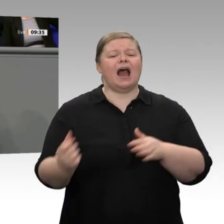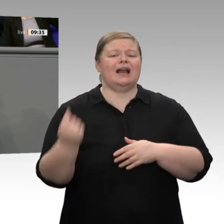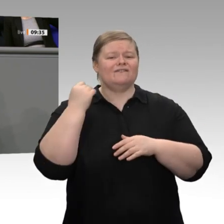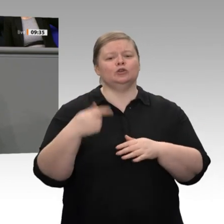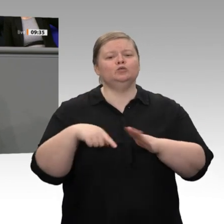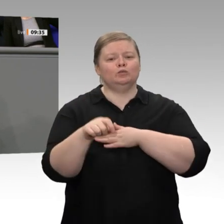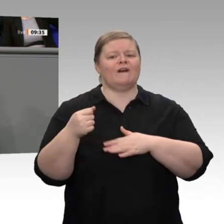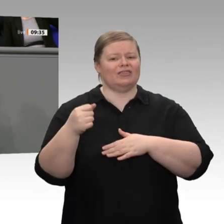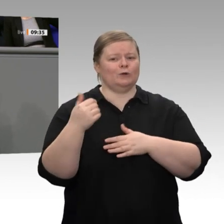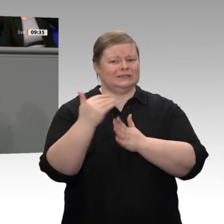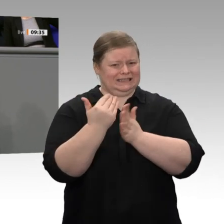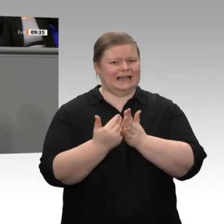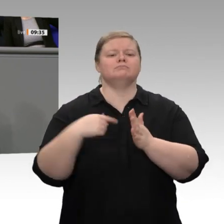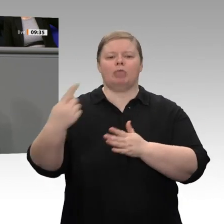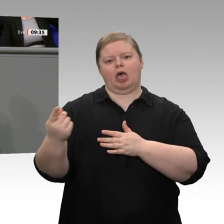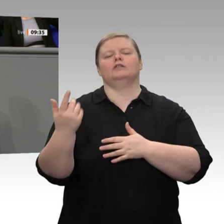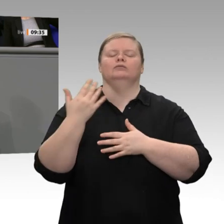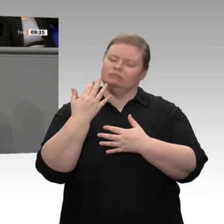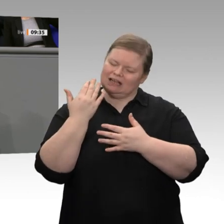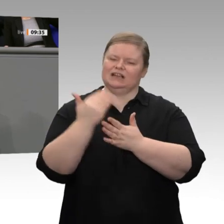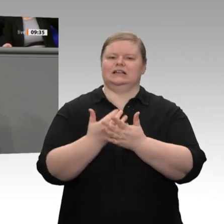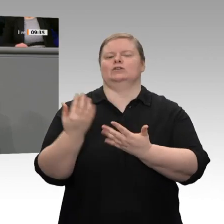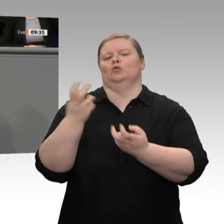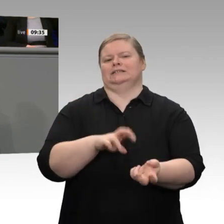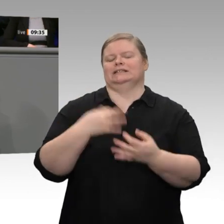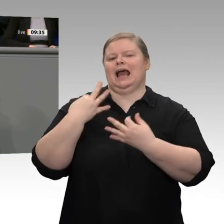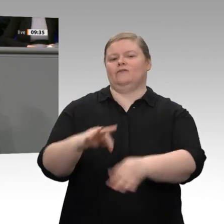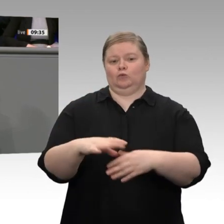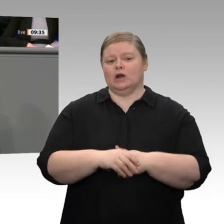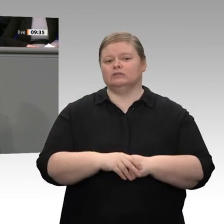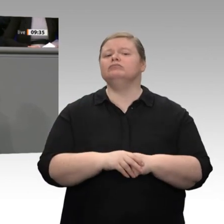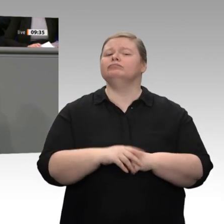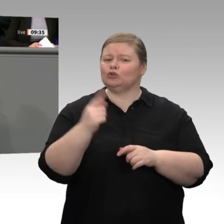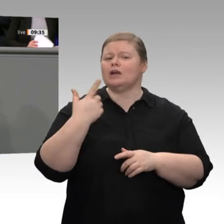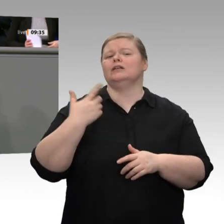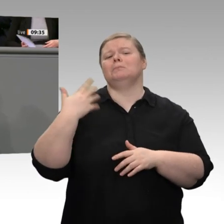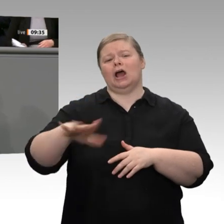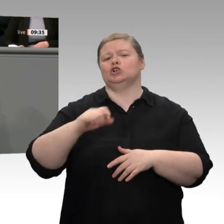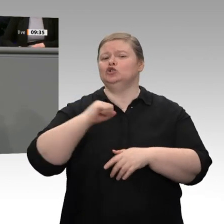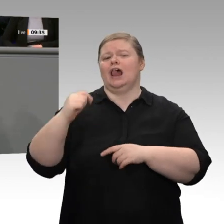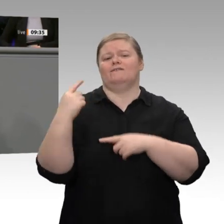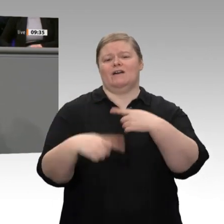Anerkennung ausländischer Abschlüsse und - das ist sehr wichtig - schnellere Visaverfahren,